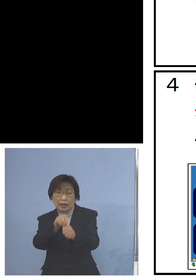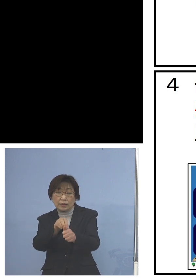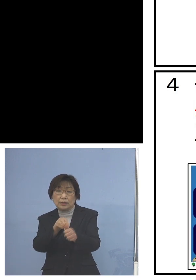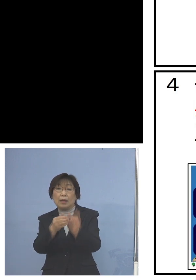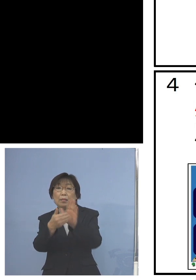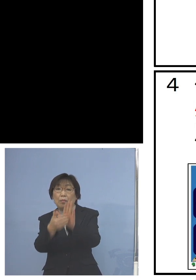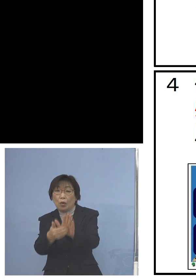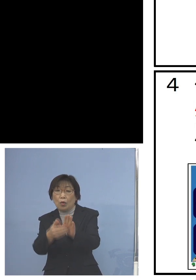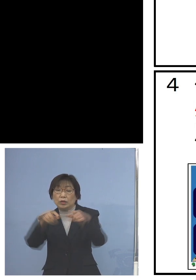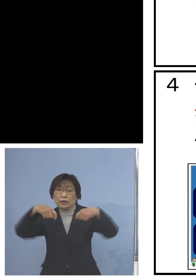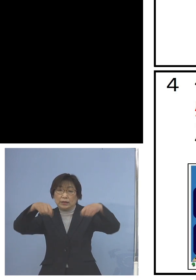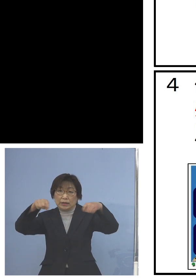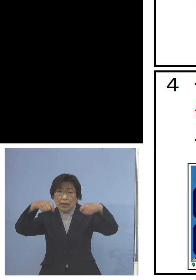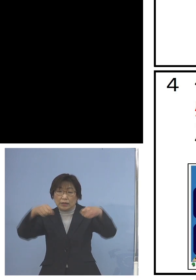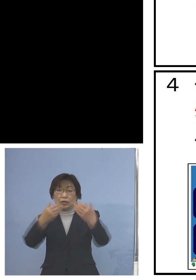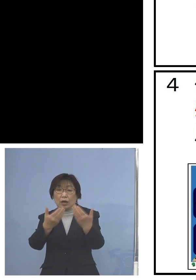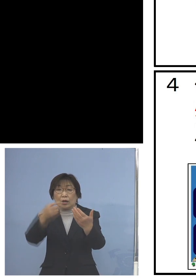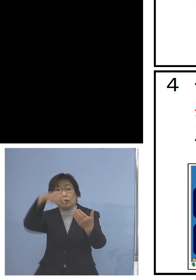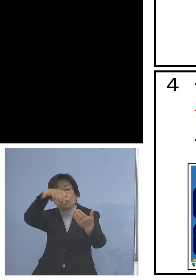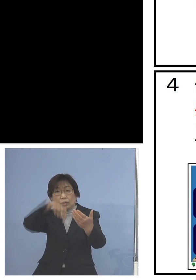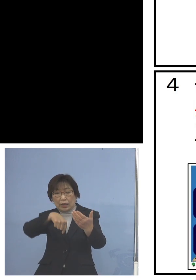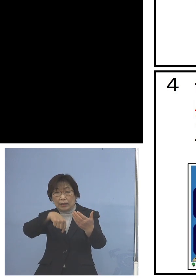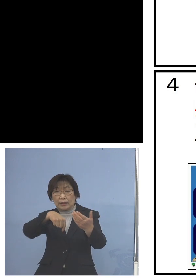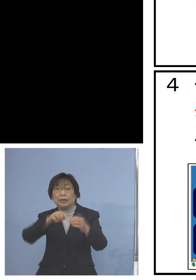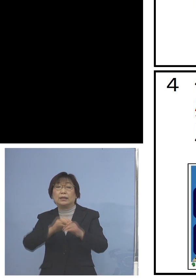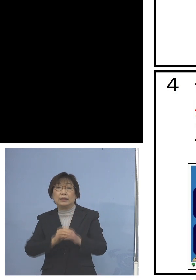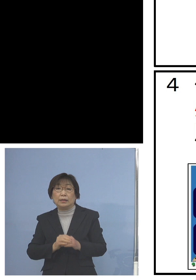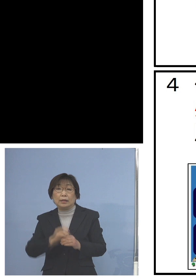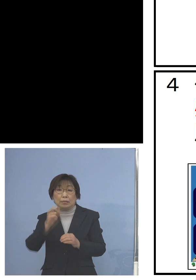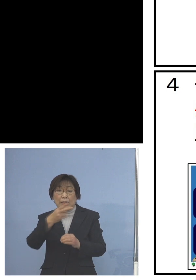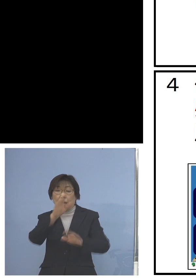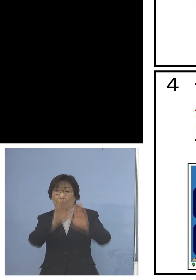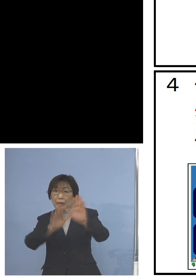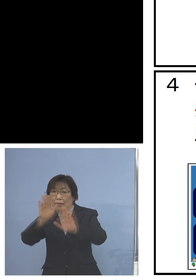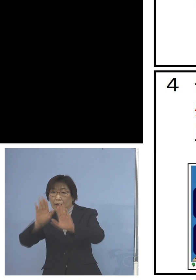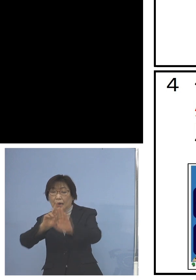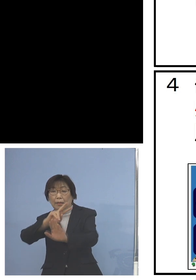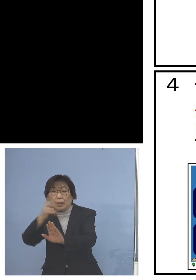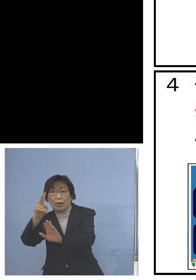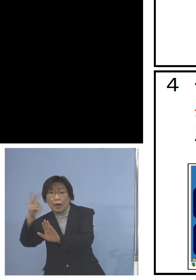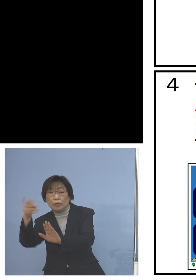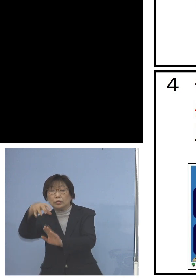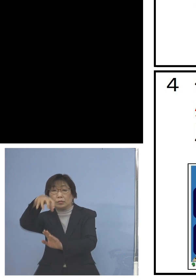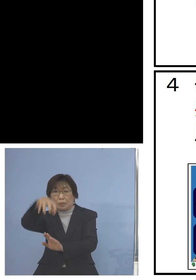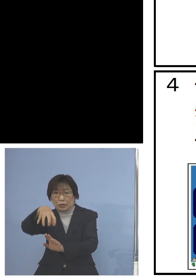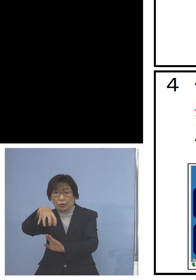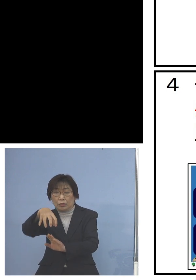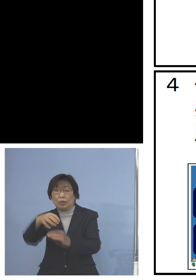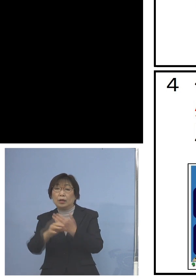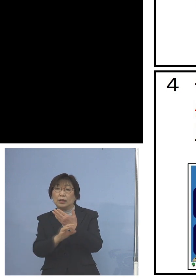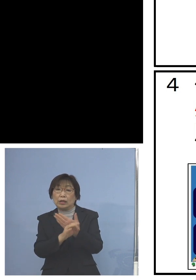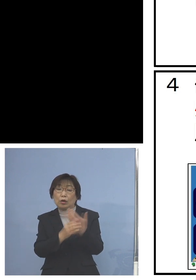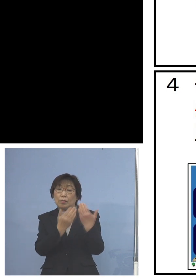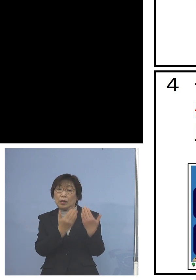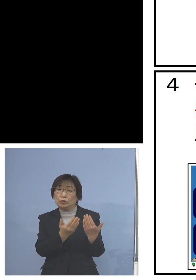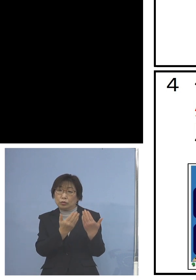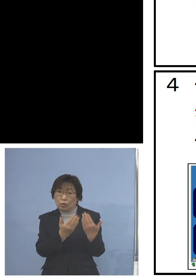しかもそれぞれの場面展開の場所 例えば授業のある教室用